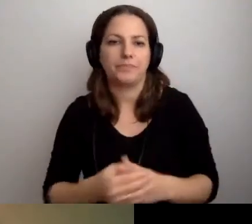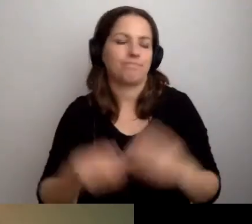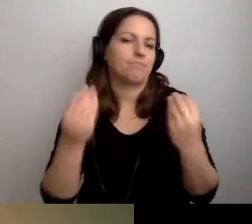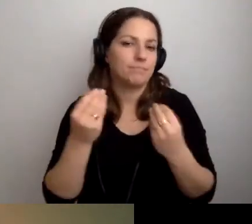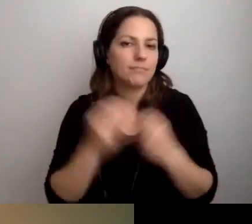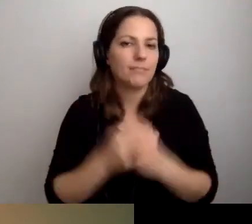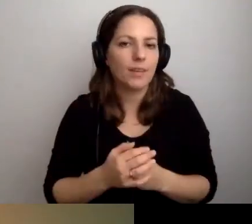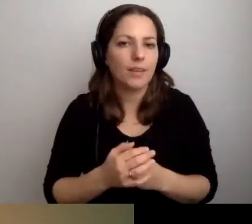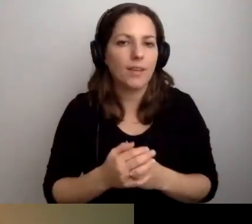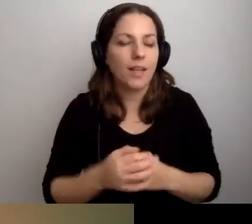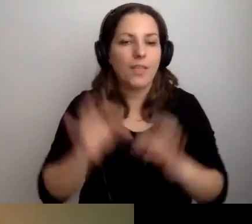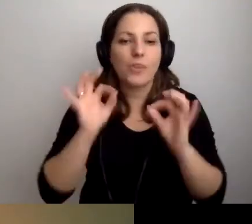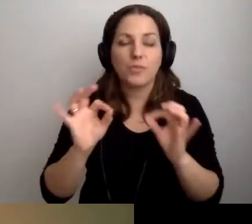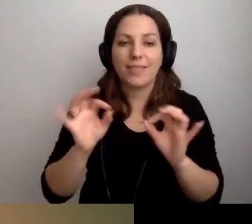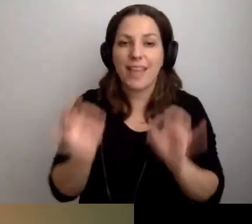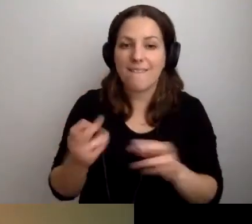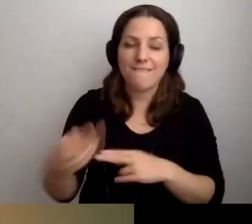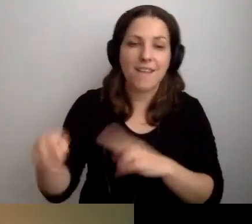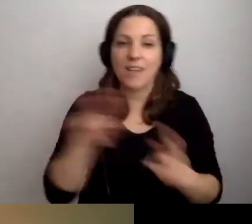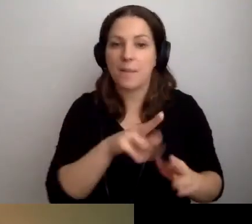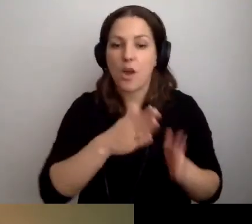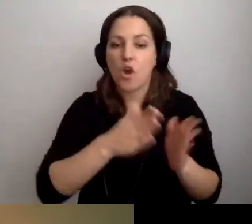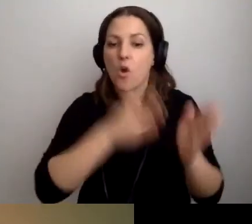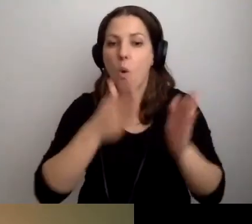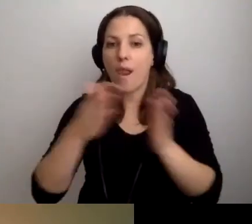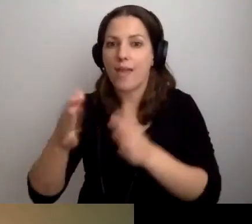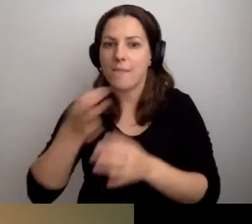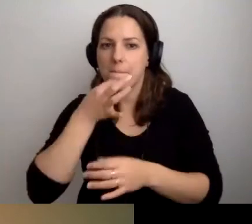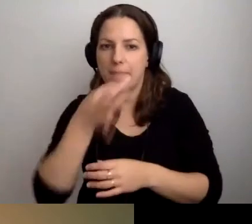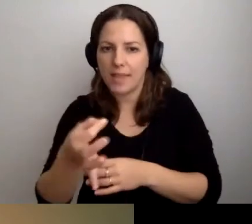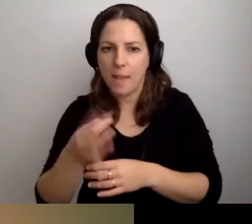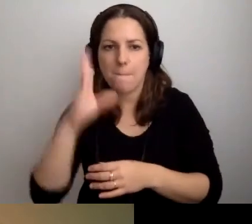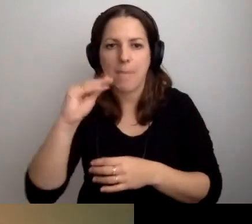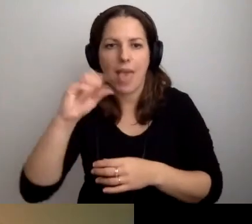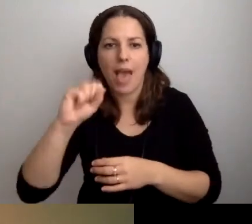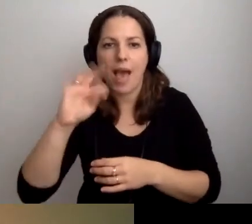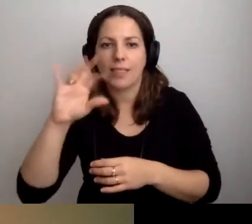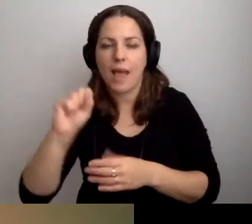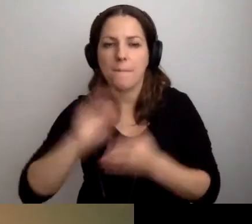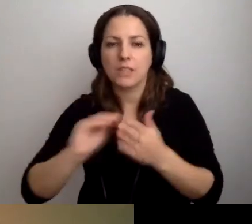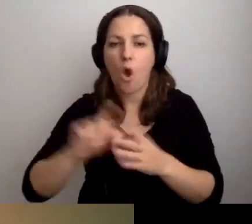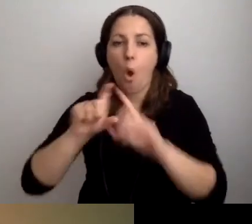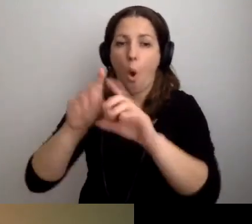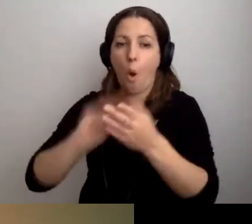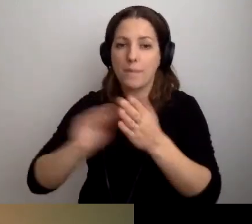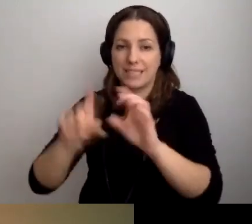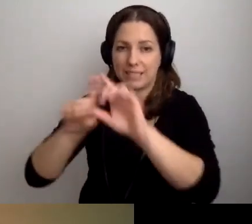MAŁGORZATA: Wracamy do pytań. Beata pyta, czy opis budynku powinien być w tekście ETR.